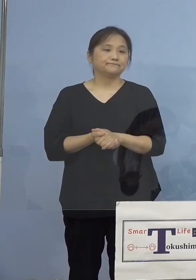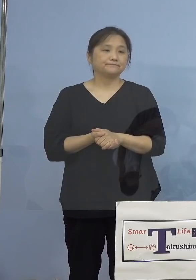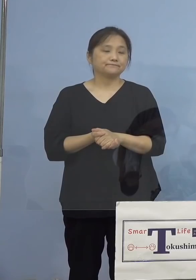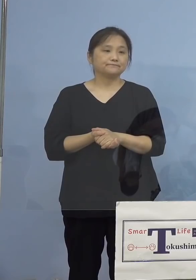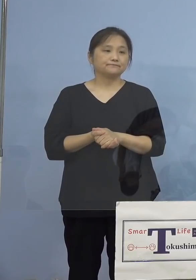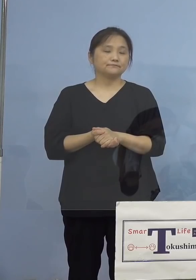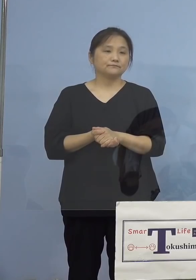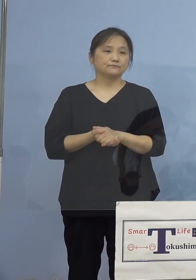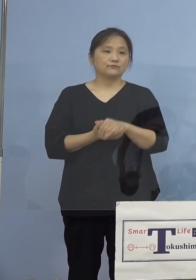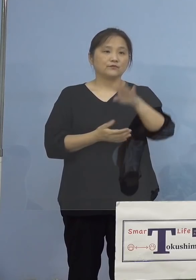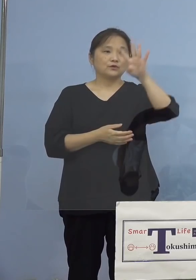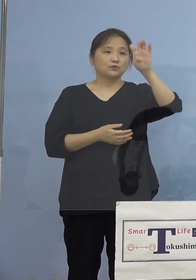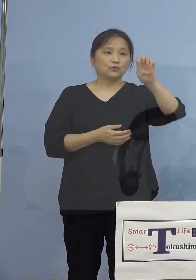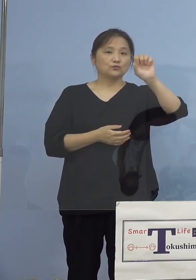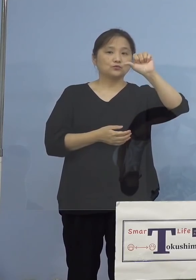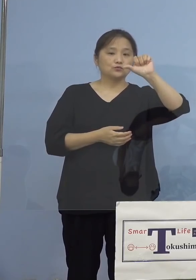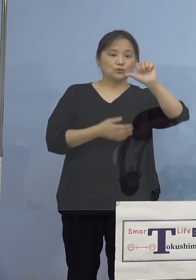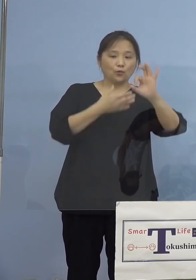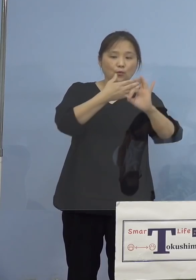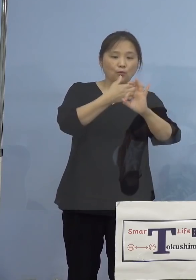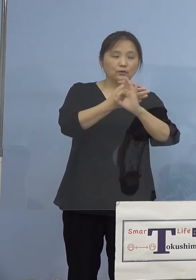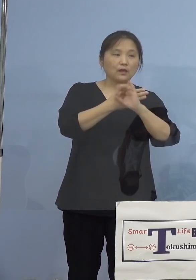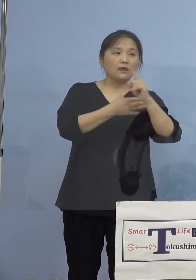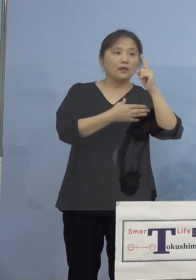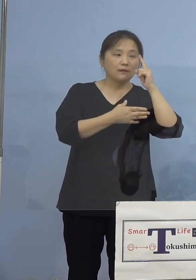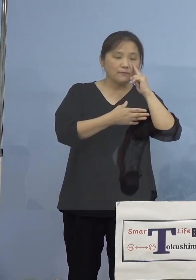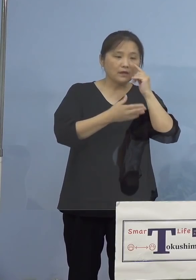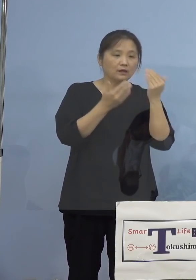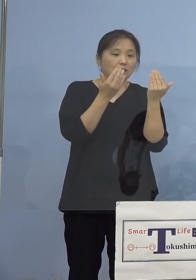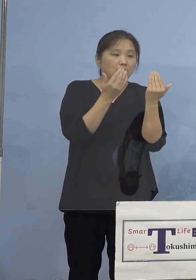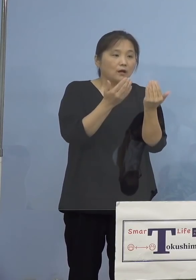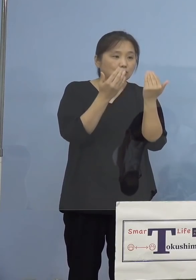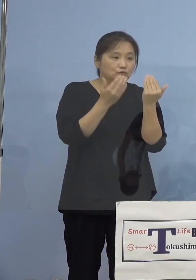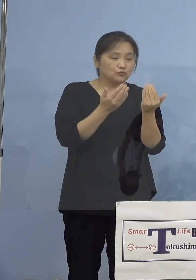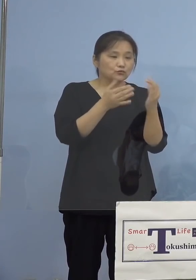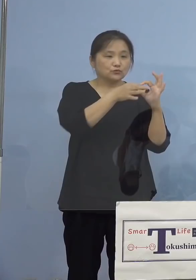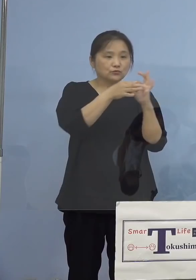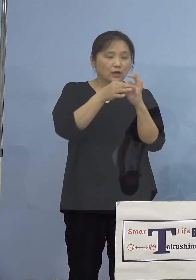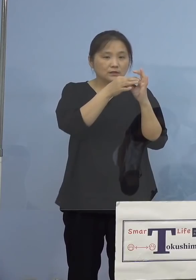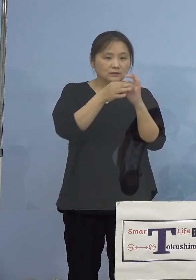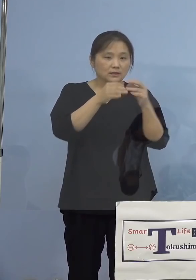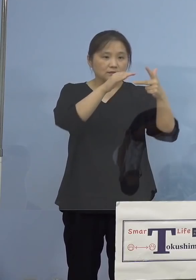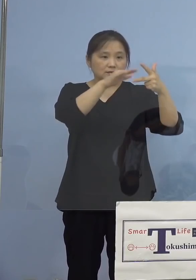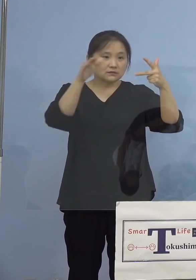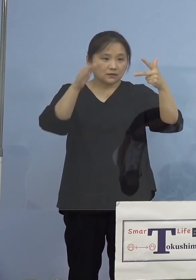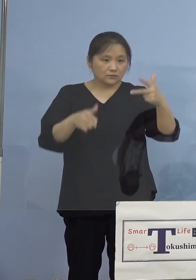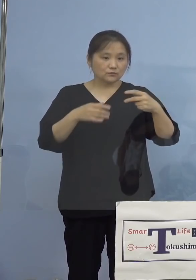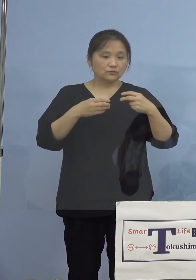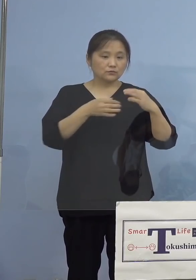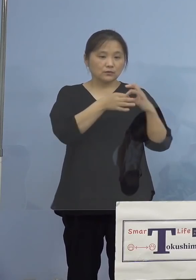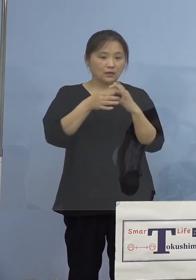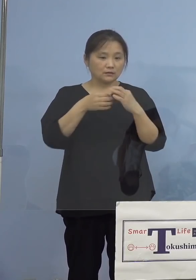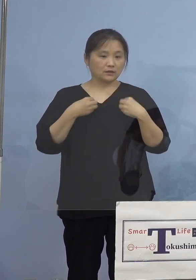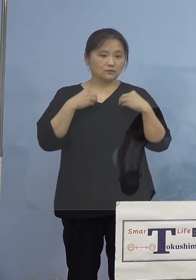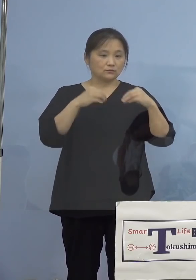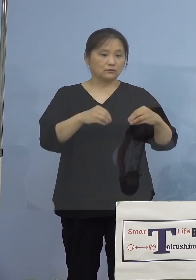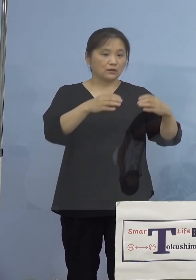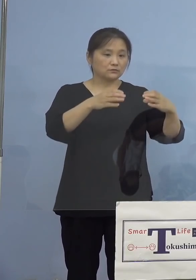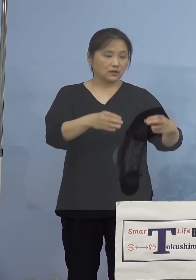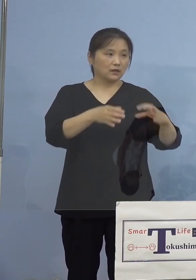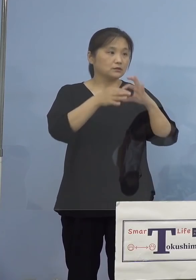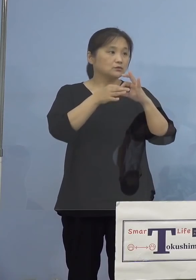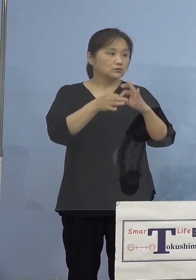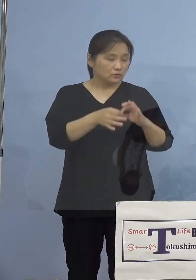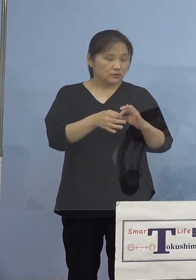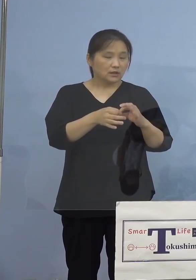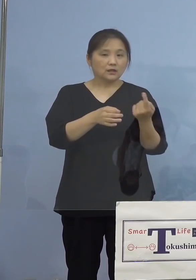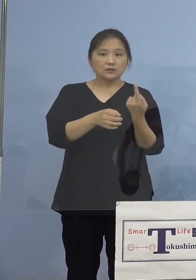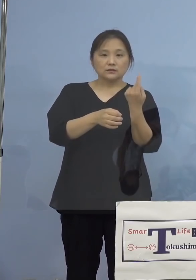45例目、学習関係施設関連クラスターに ついてでありますが、昨日確認された